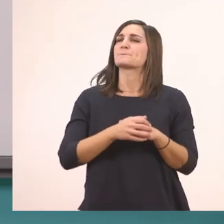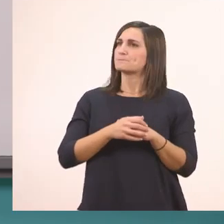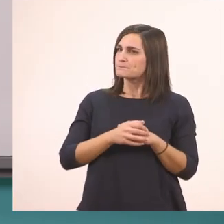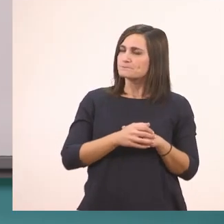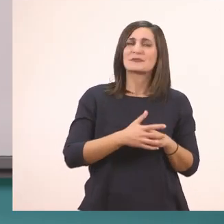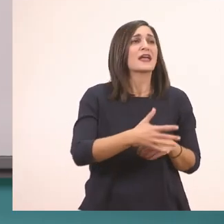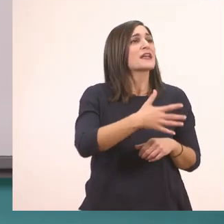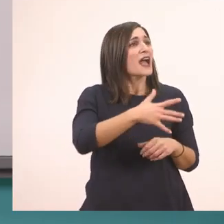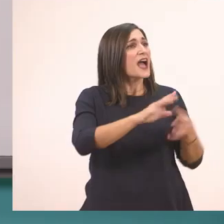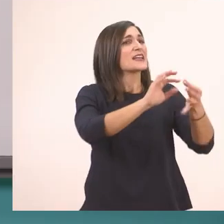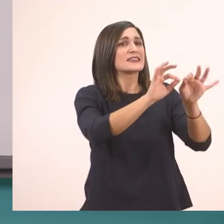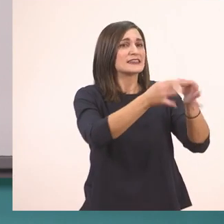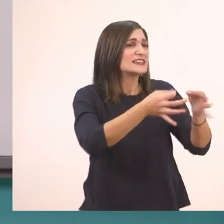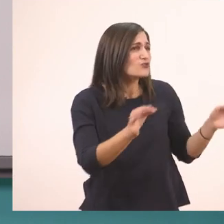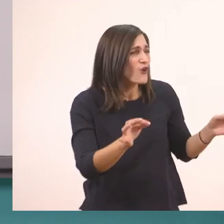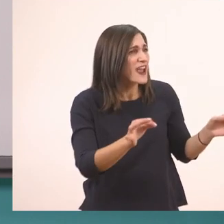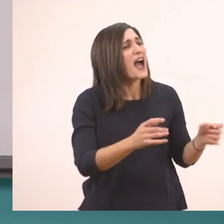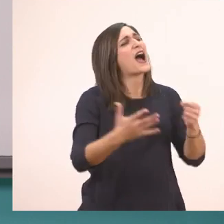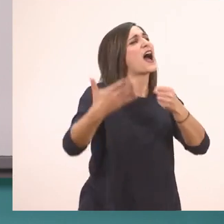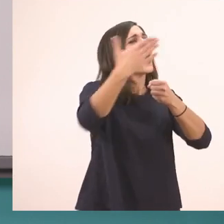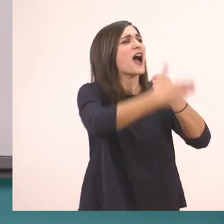Μια ιστορία με ιππότες;